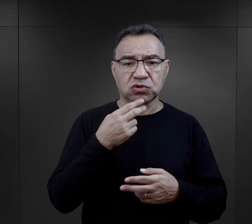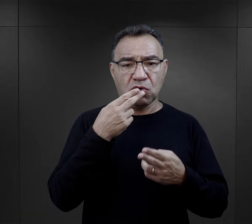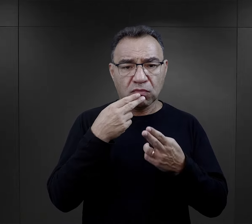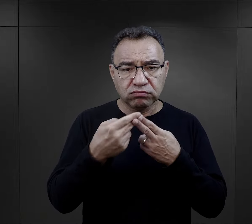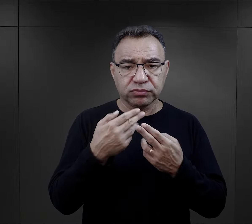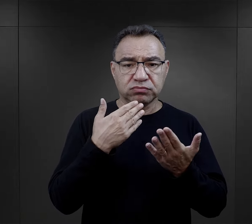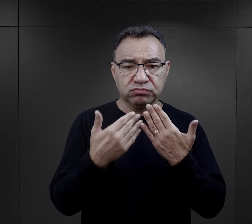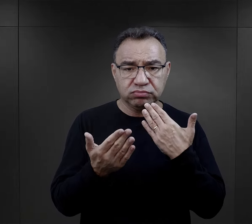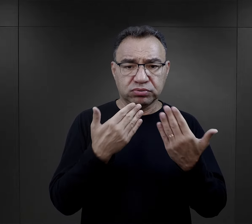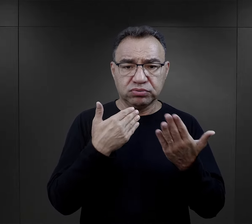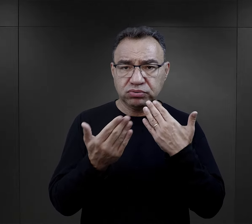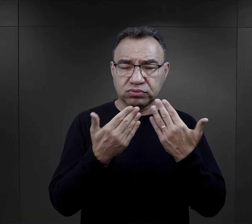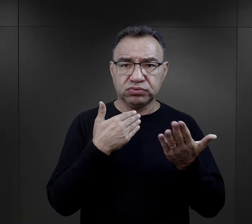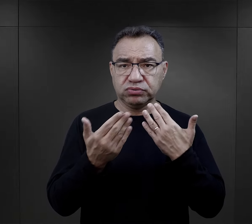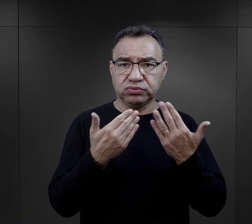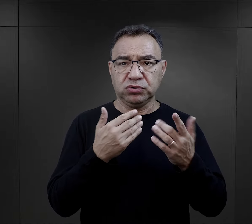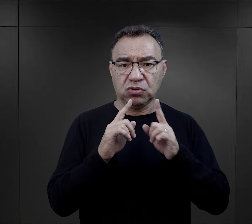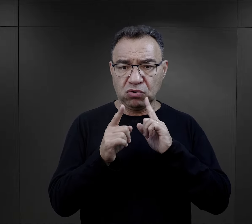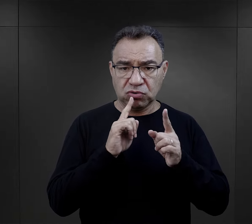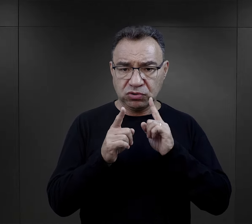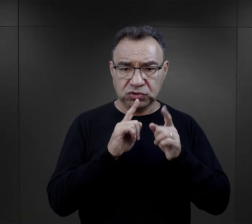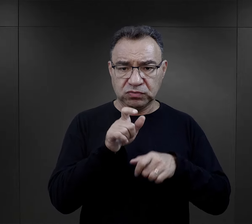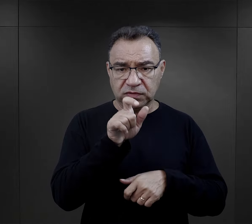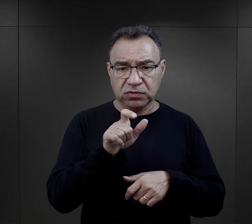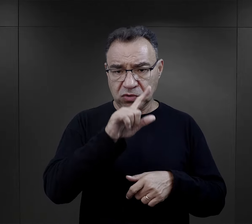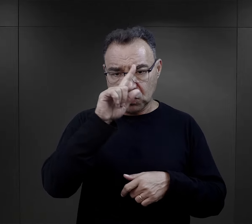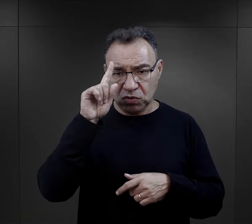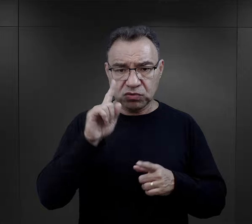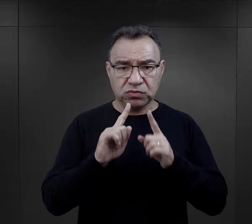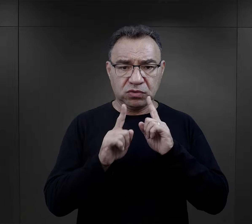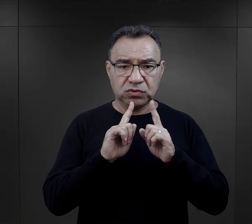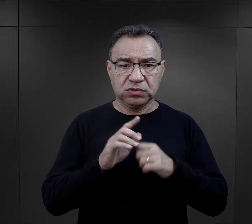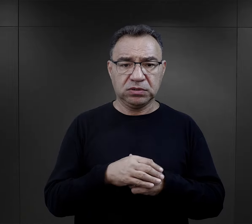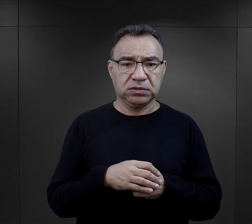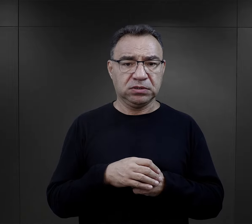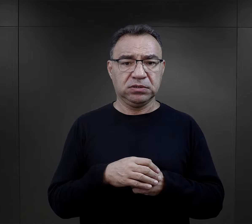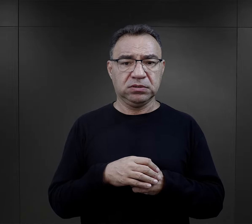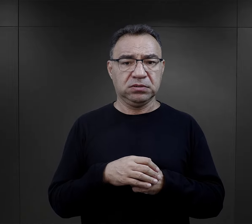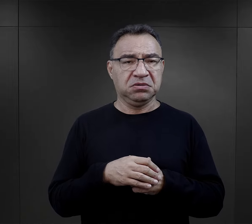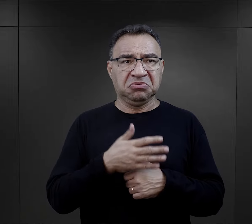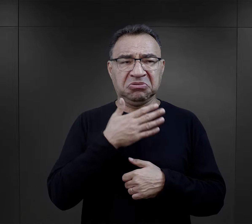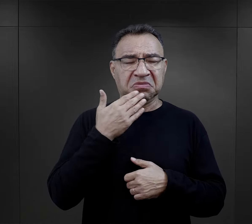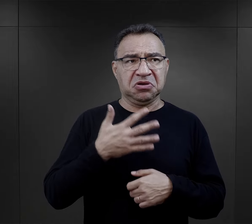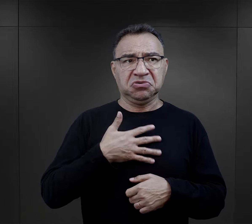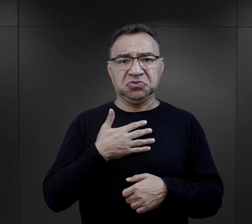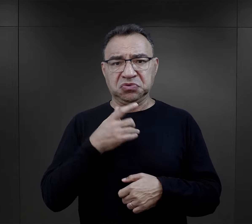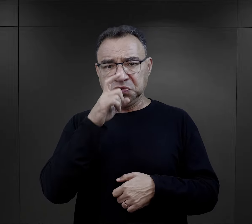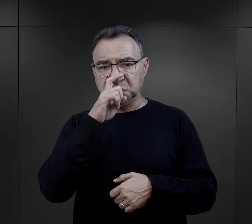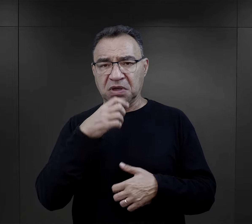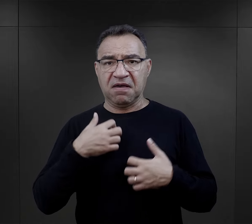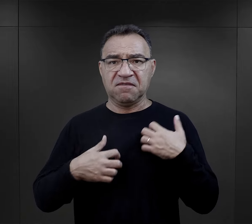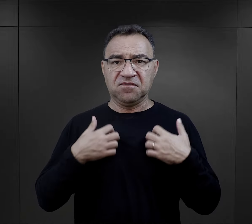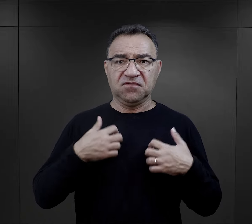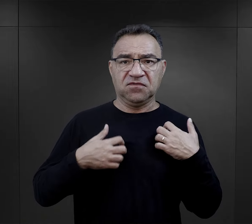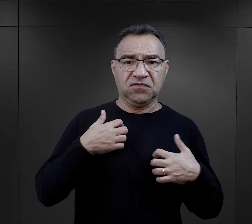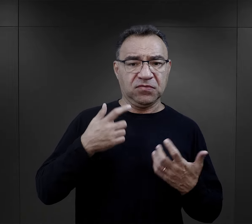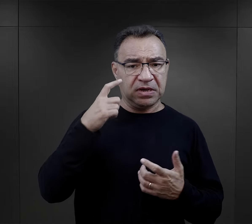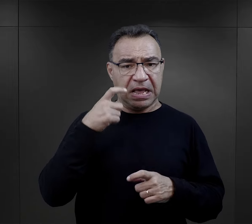odpowiadają właśnie tym ludziom na rampie, więc nie budziło to jeszcze jakiejś takiej złowrogiej atmosfery.